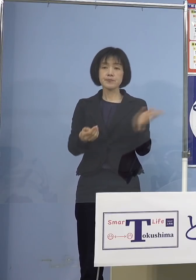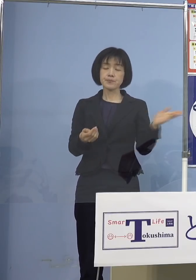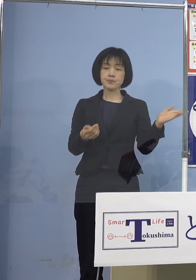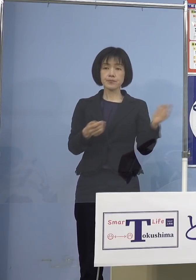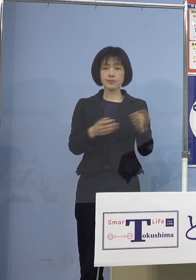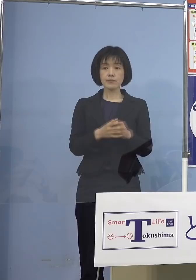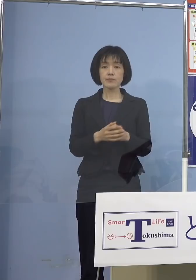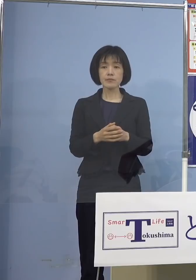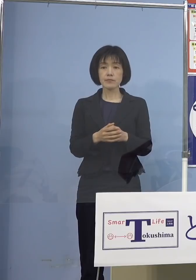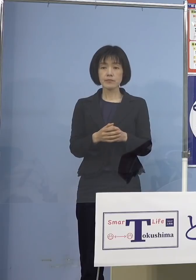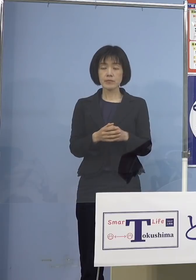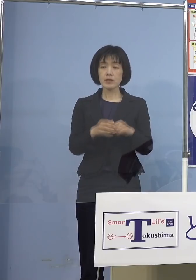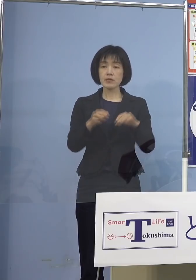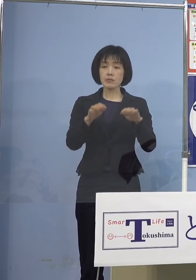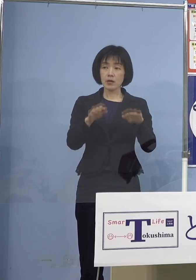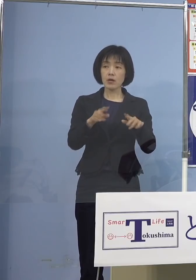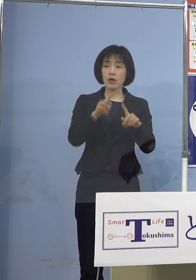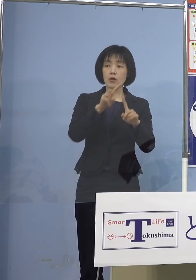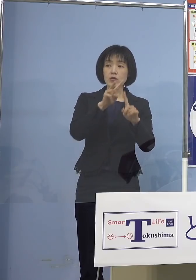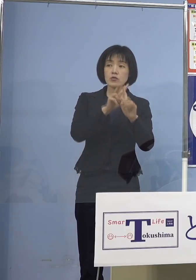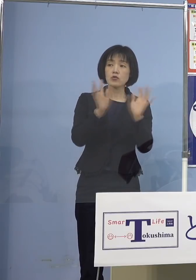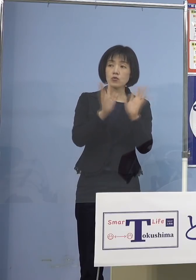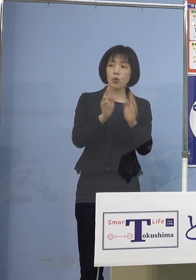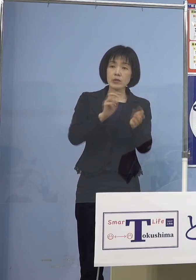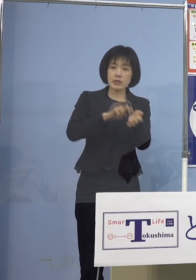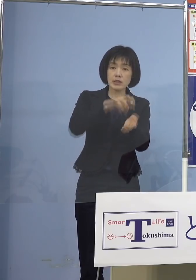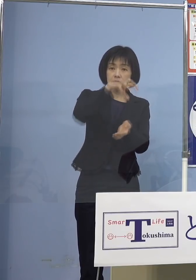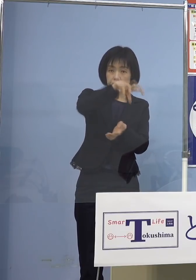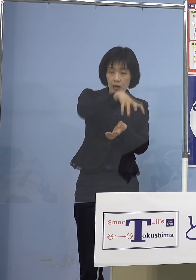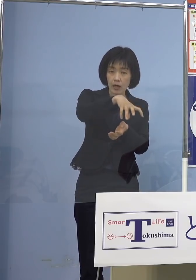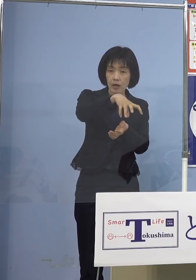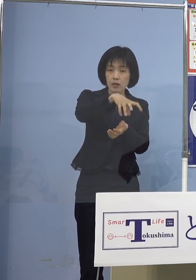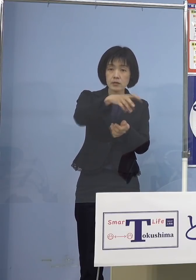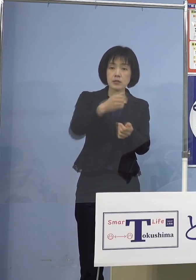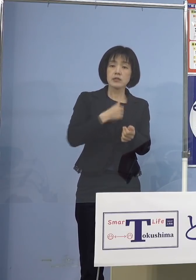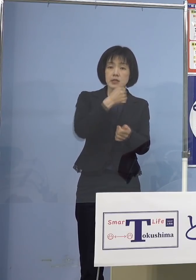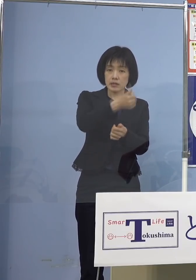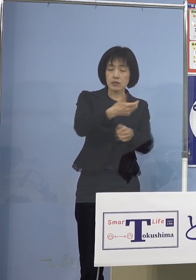やはり小児科の先生方のところで 打っていただくということがあって